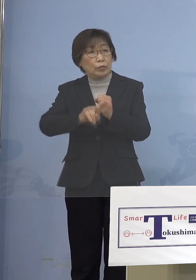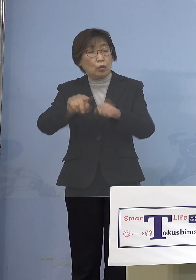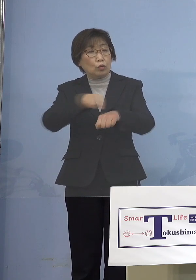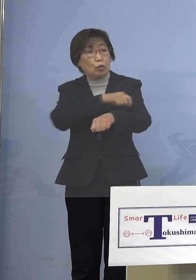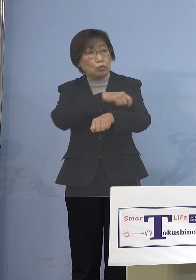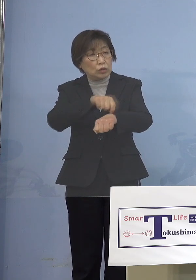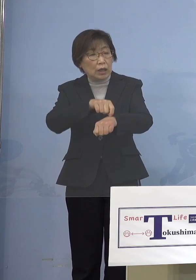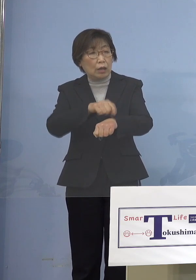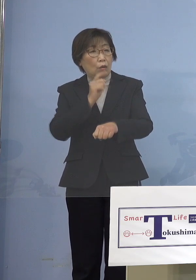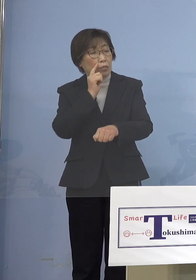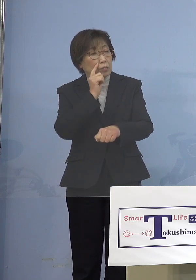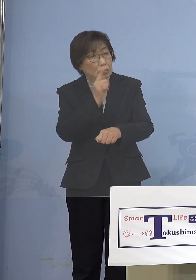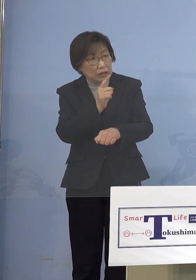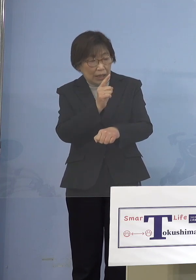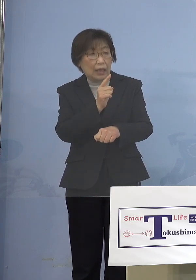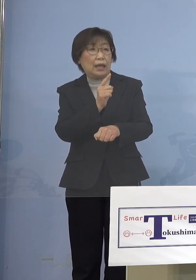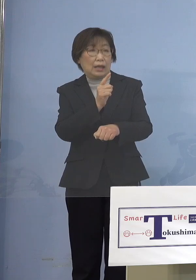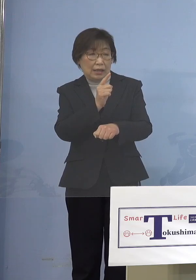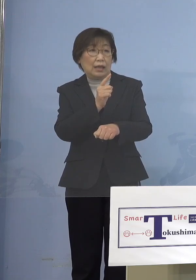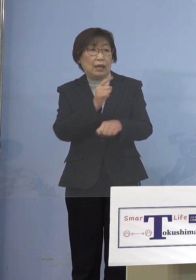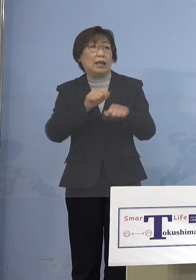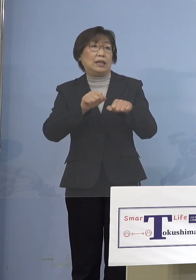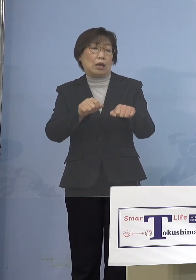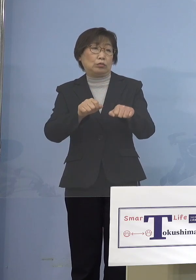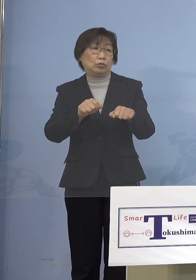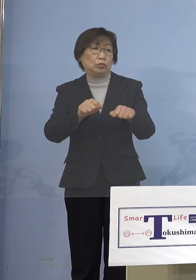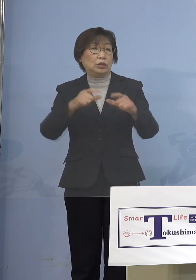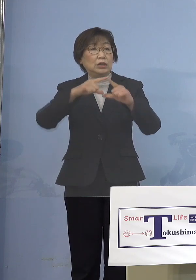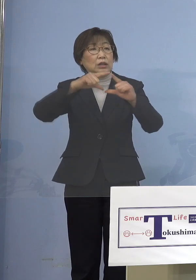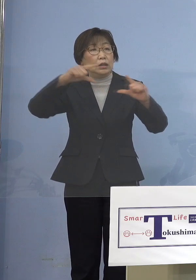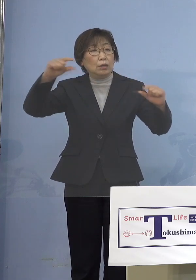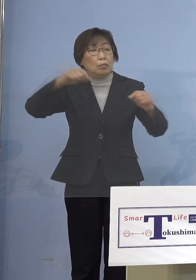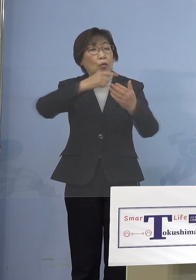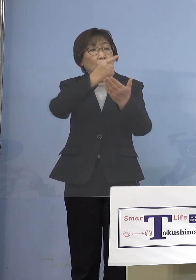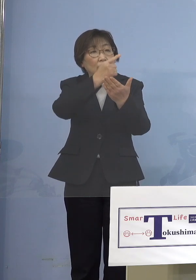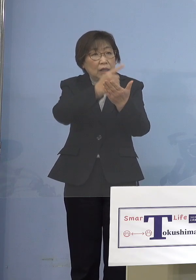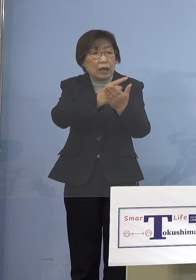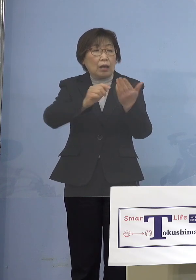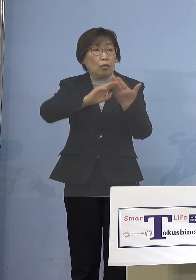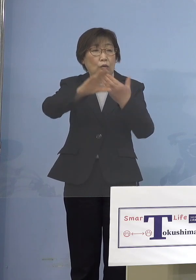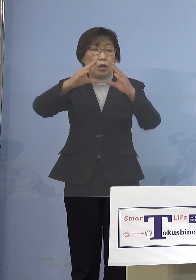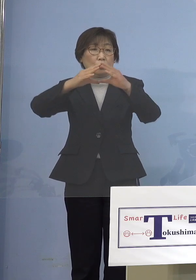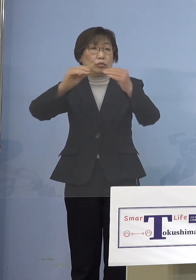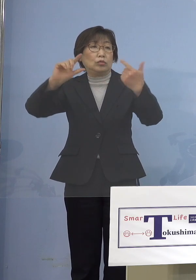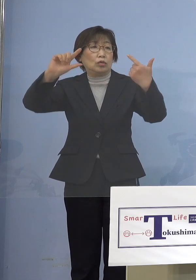強力な水際をやっていることが 鎖国という言葉を世界中に言われている